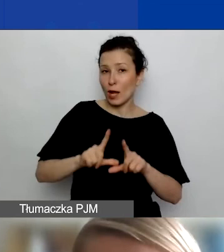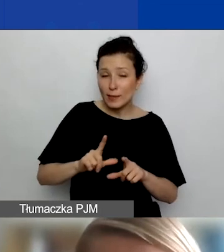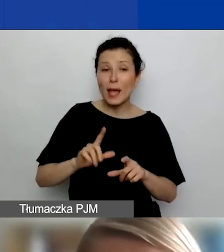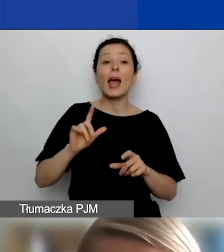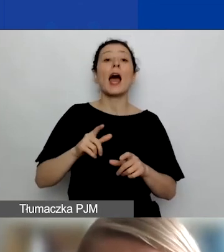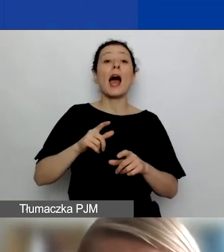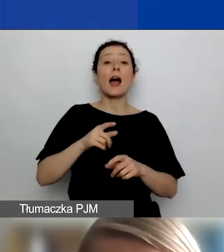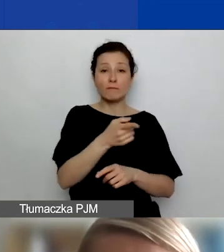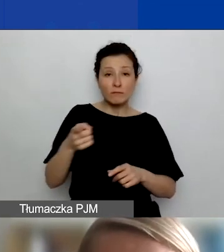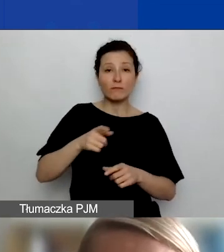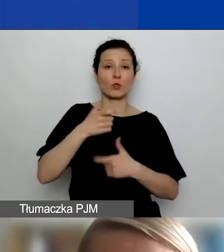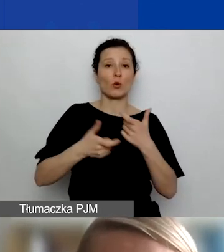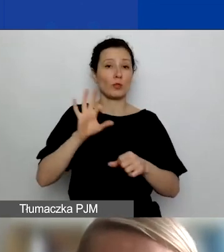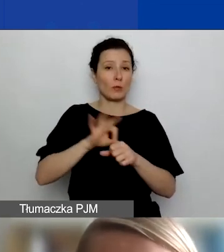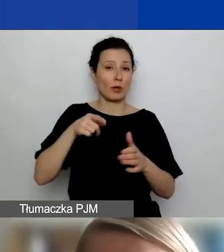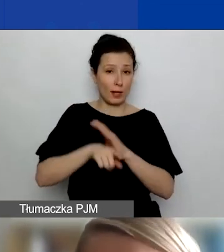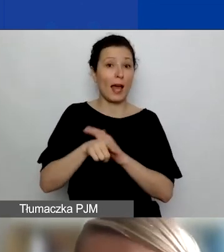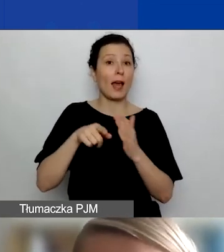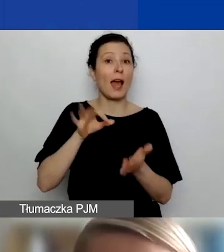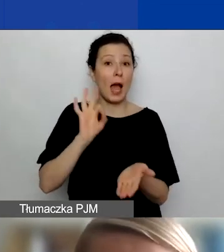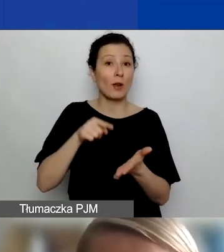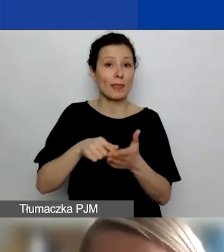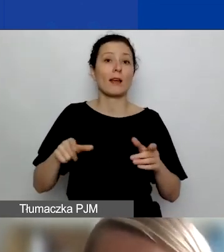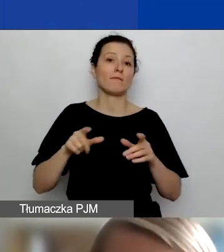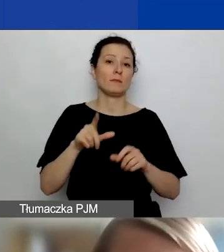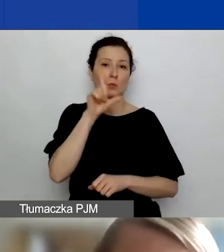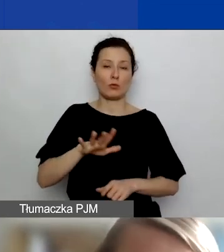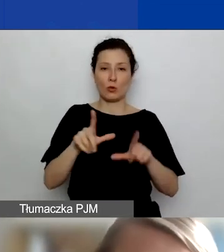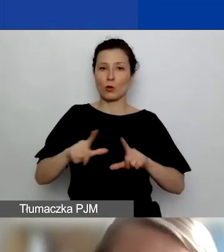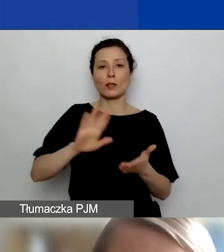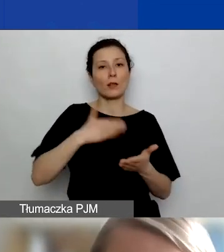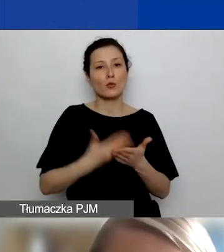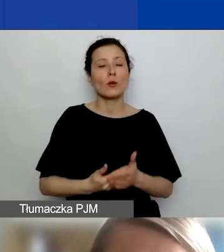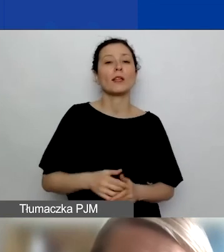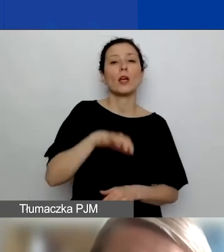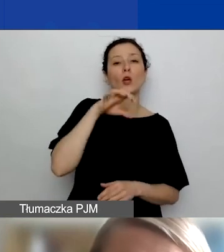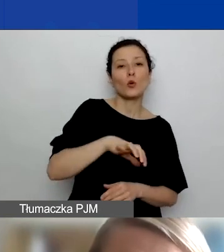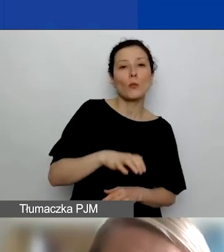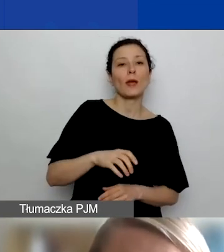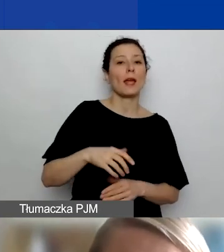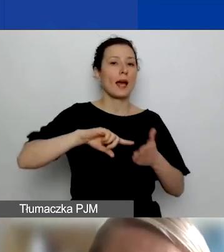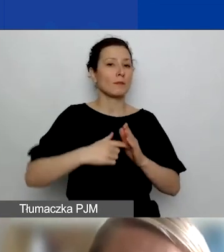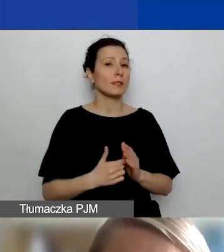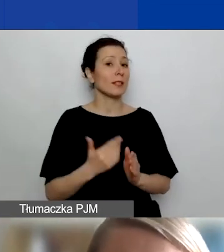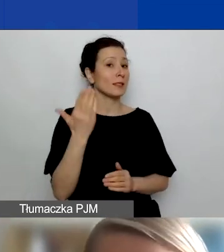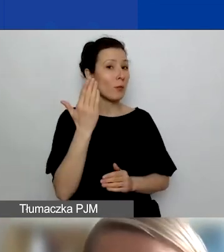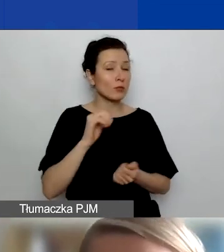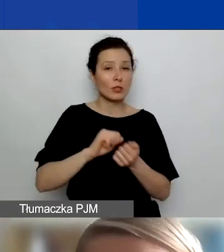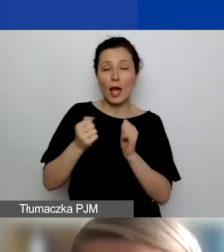w której będzie realizowany. Mogą to być np. podmioty administracji publicznej czy instytucje, z których odbiorcami będziecie pracować.